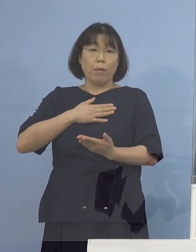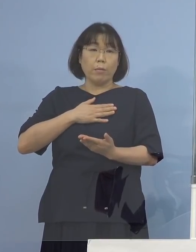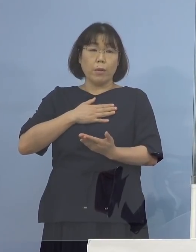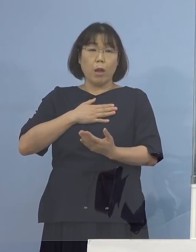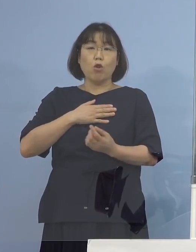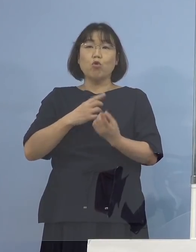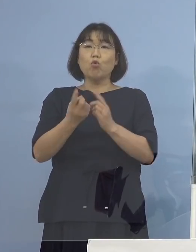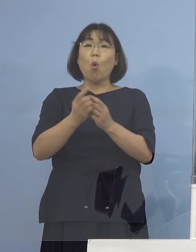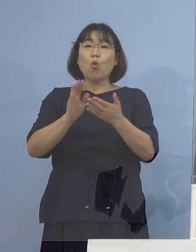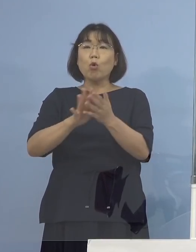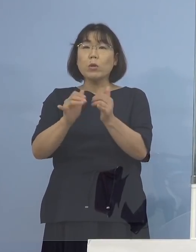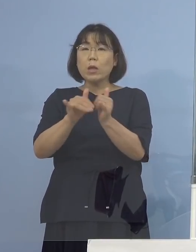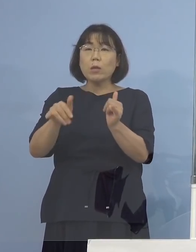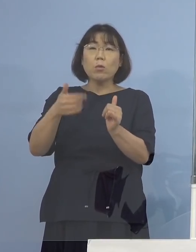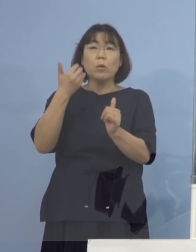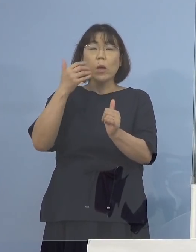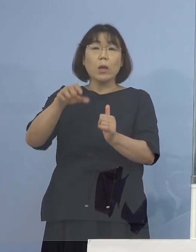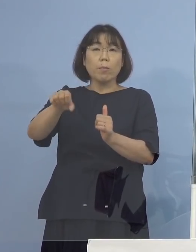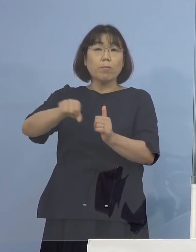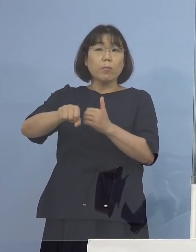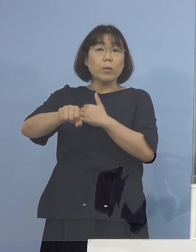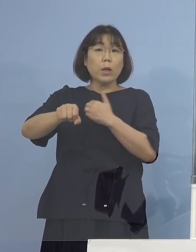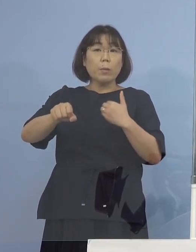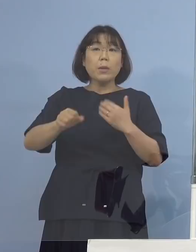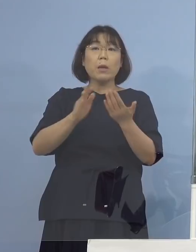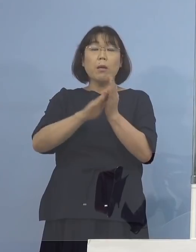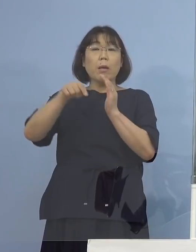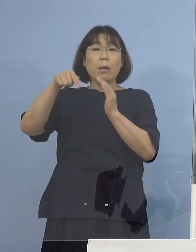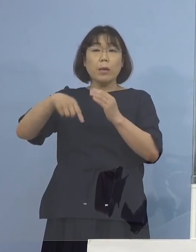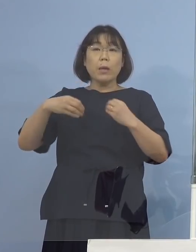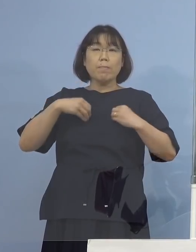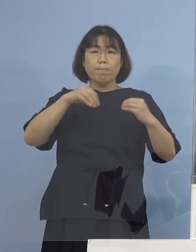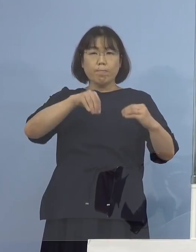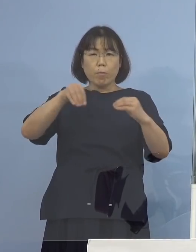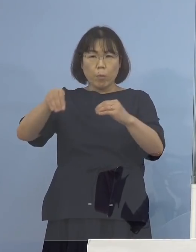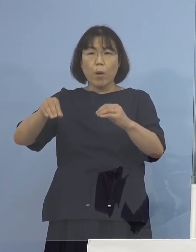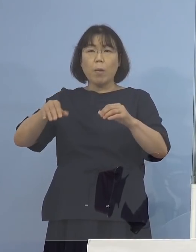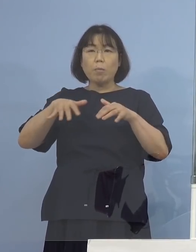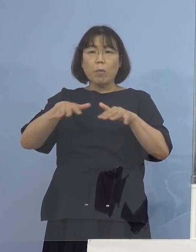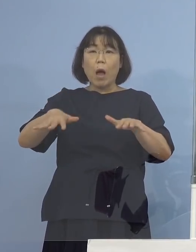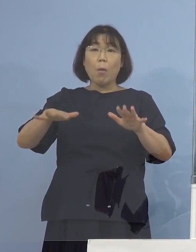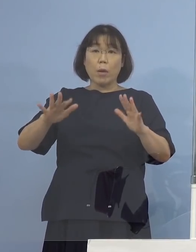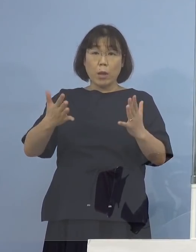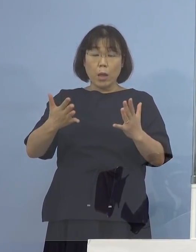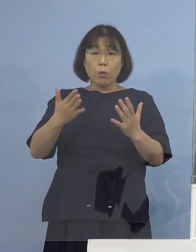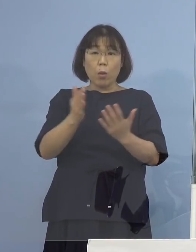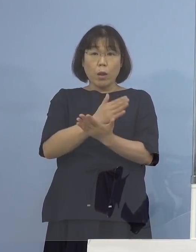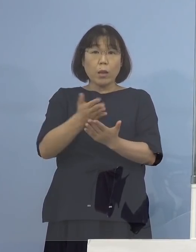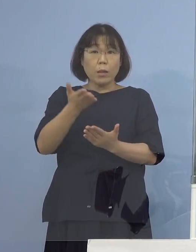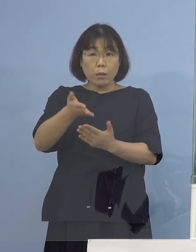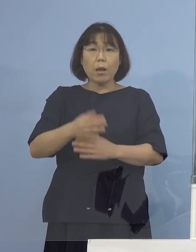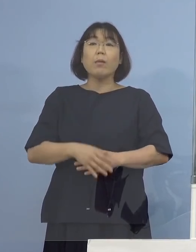県内での感染拡大は見られないという考え方 （知事） もう少し話をしますと